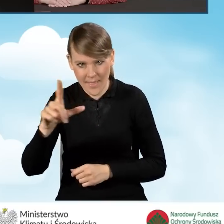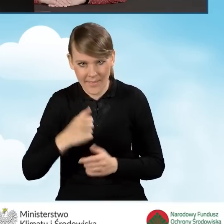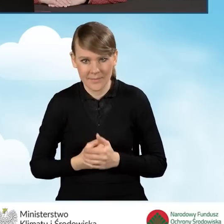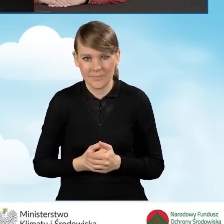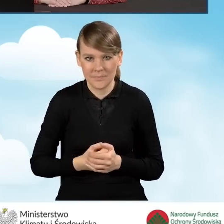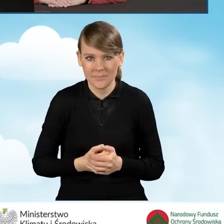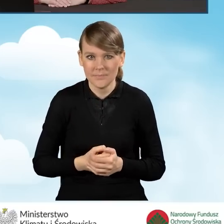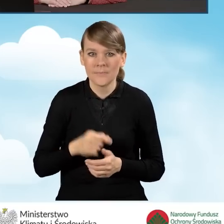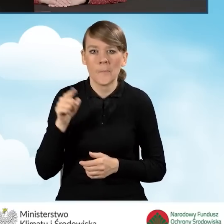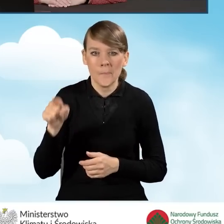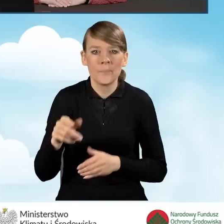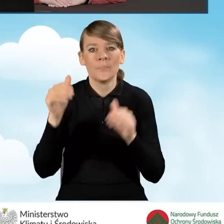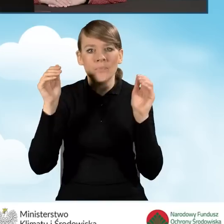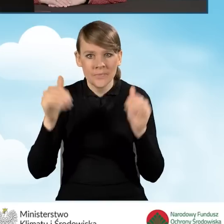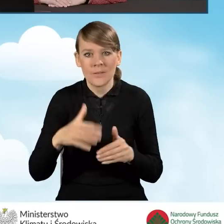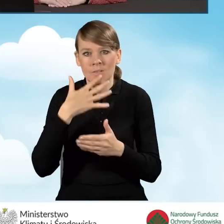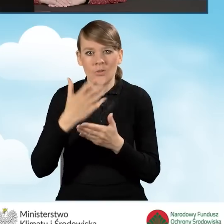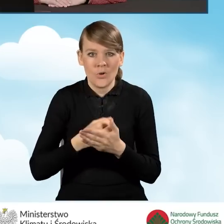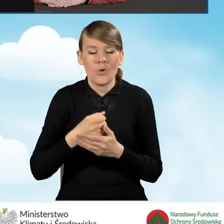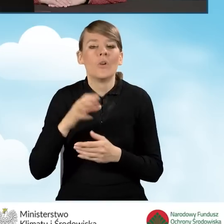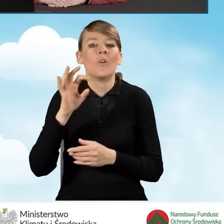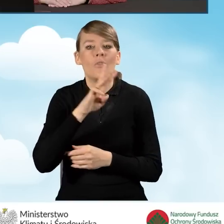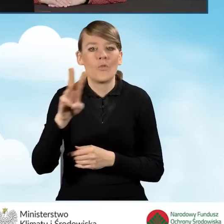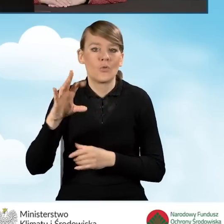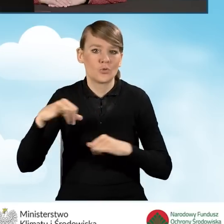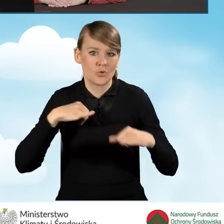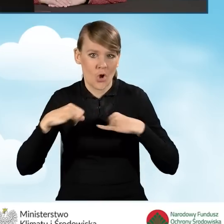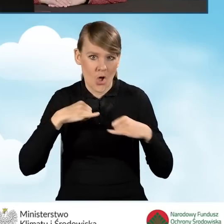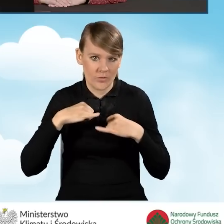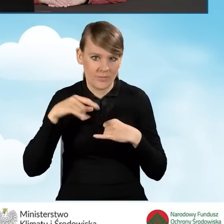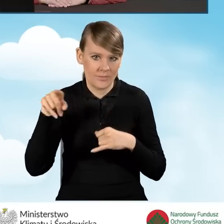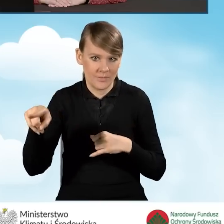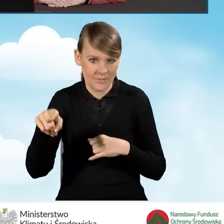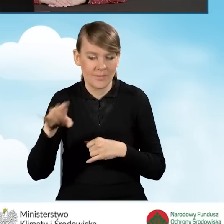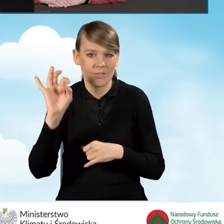I tutaj można skorzystać z tej strony rządowej programu Czyste Powietrze. Skorzystaj z programu Czyste Powietrze.